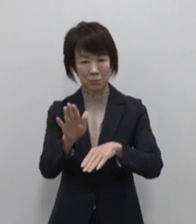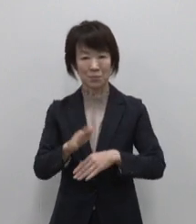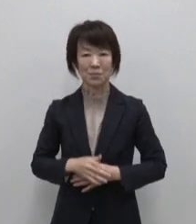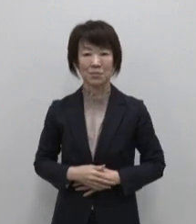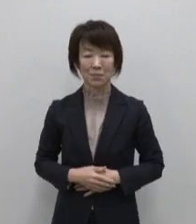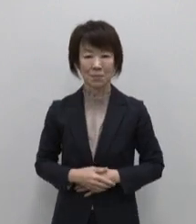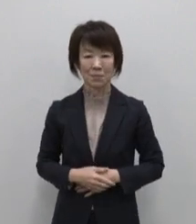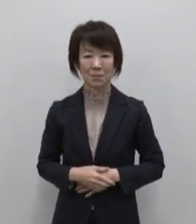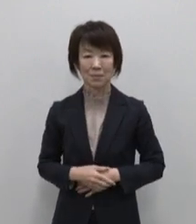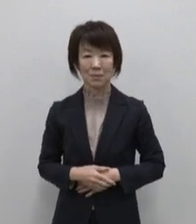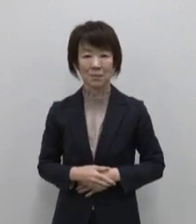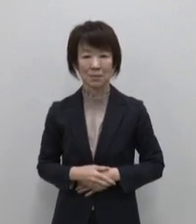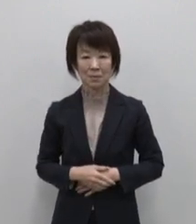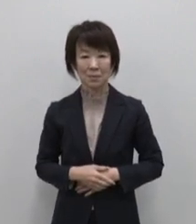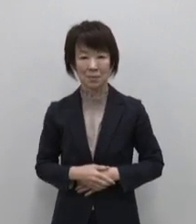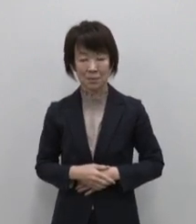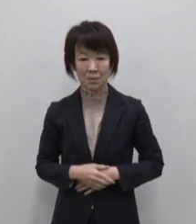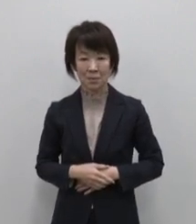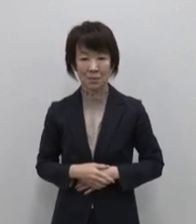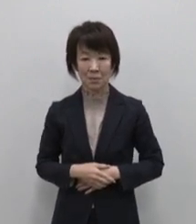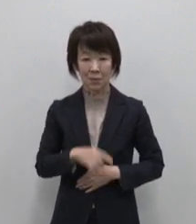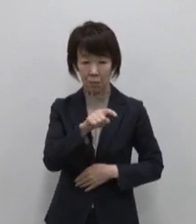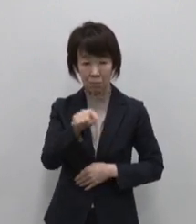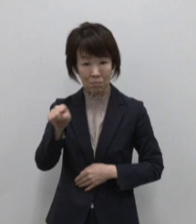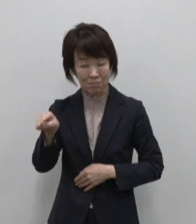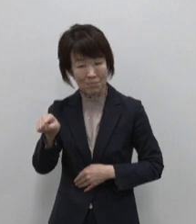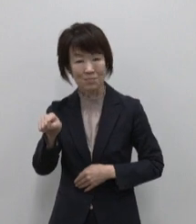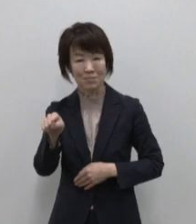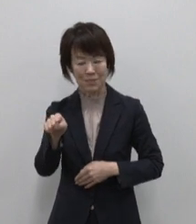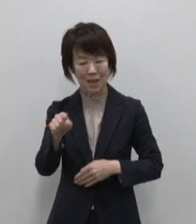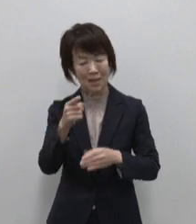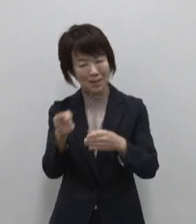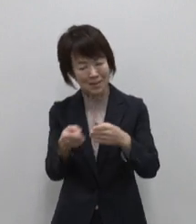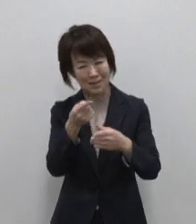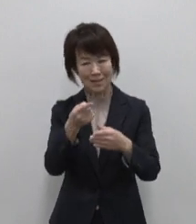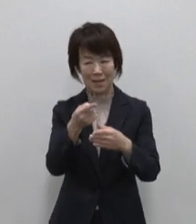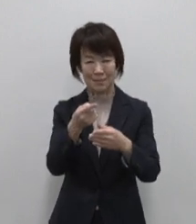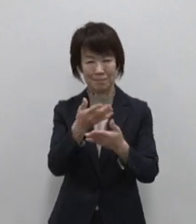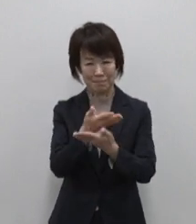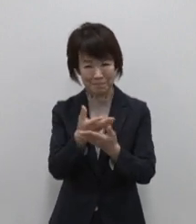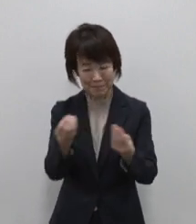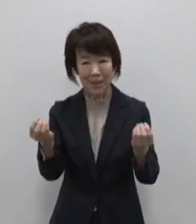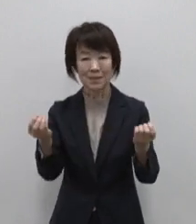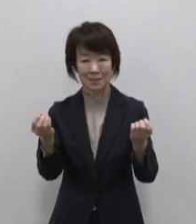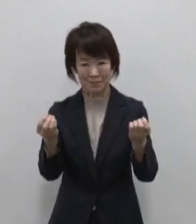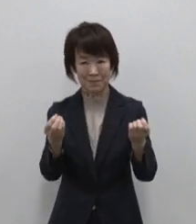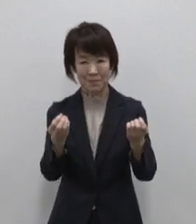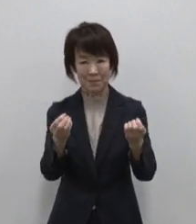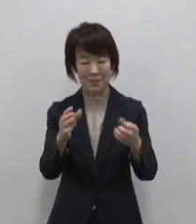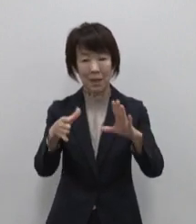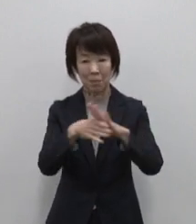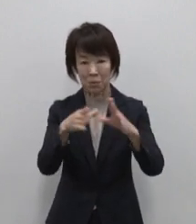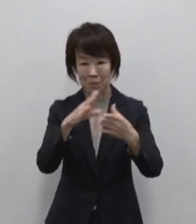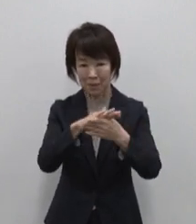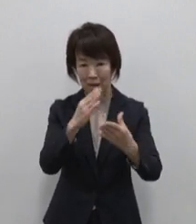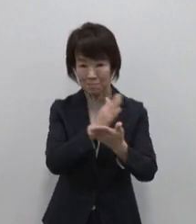溢れんばかりの自然の恵み 多様性のある文化や特産品 ゆったりと